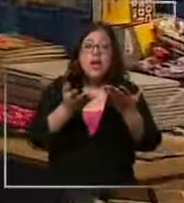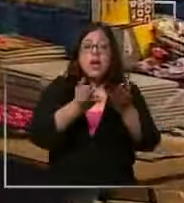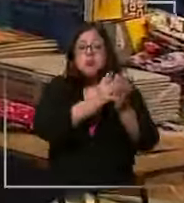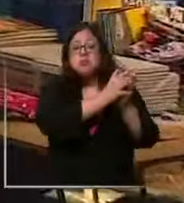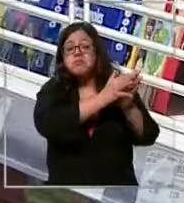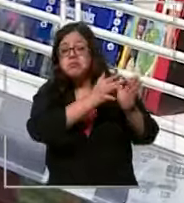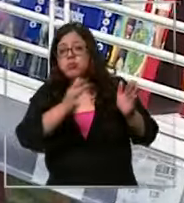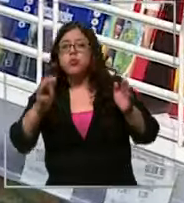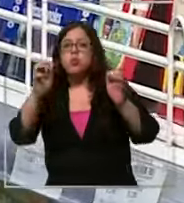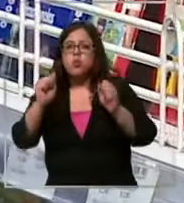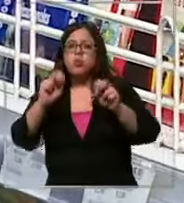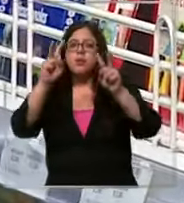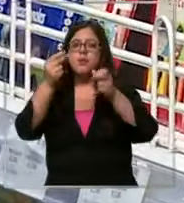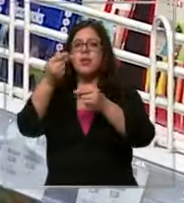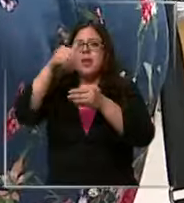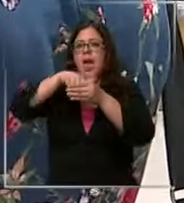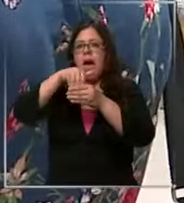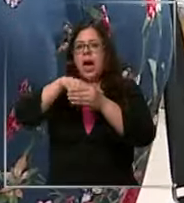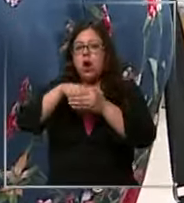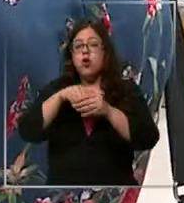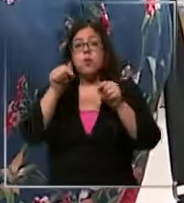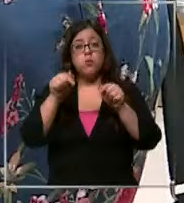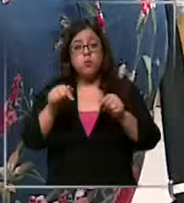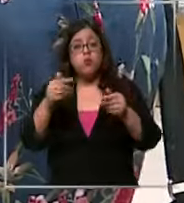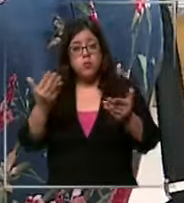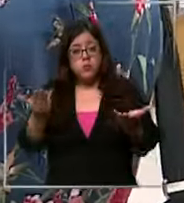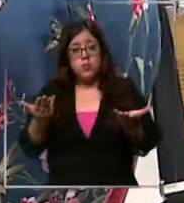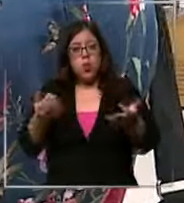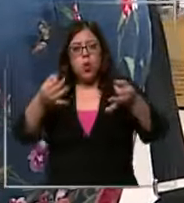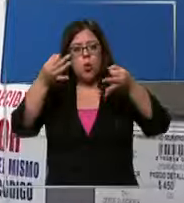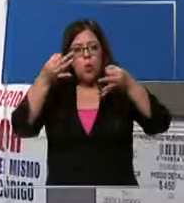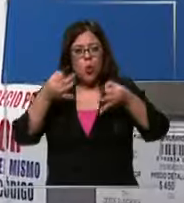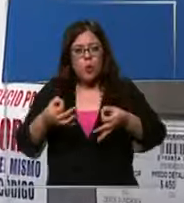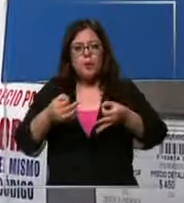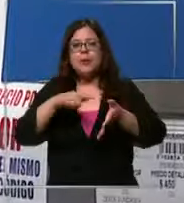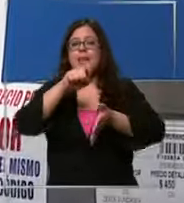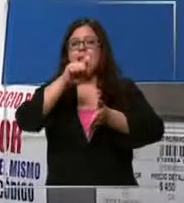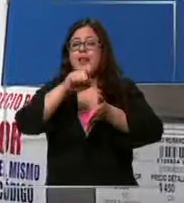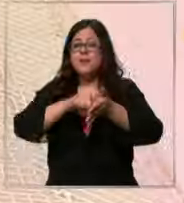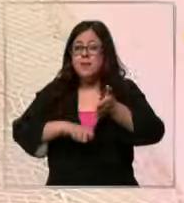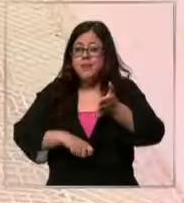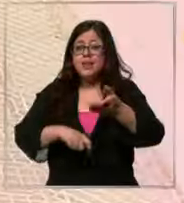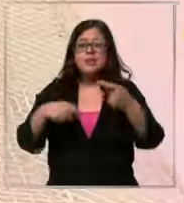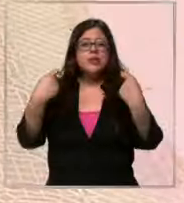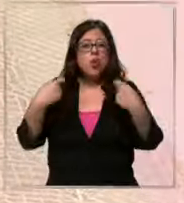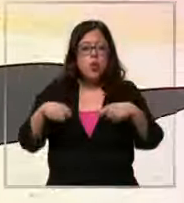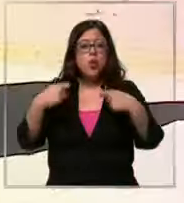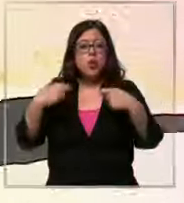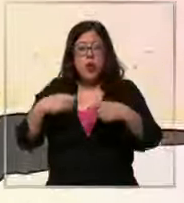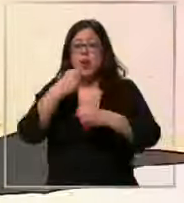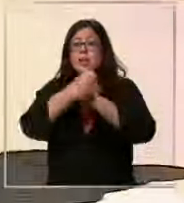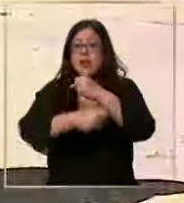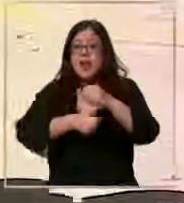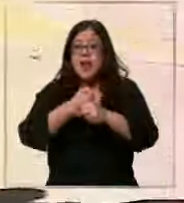un método de ahorro para que de esta forma cuando llegue el mes con más gastos del año su bolsillo